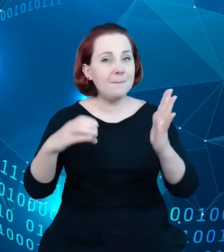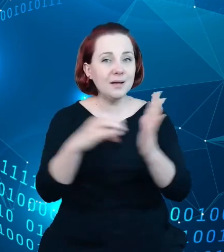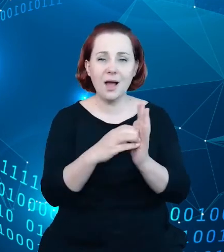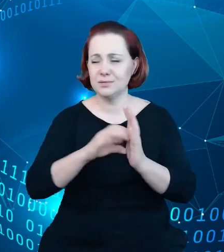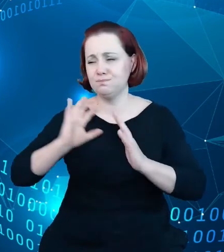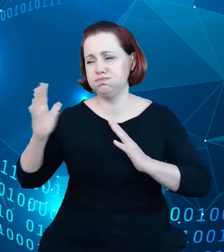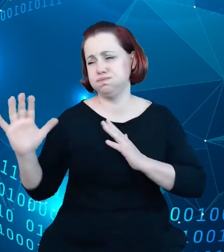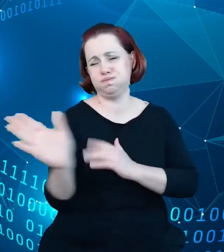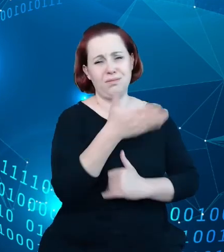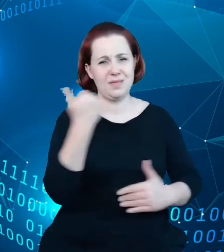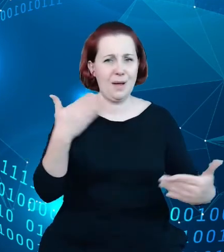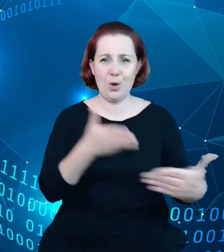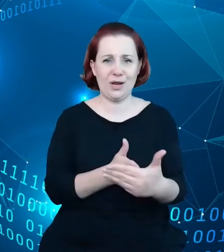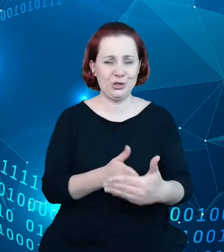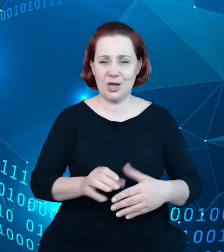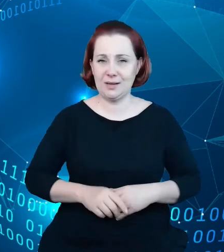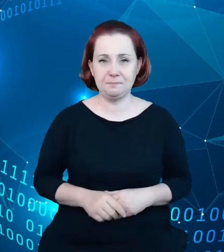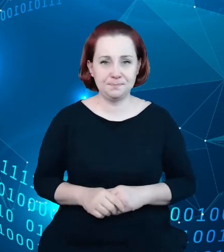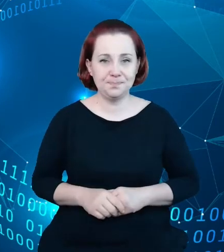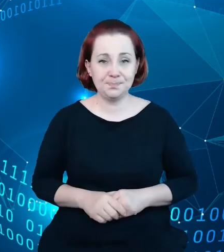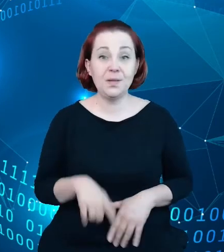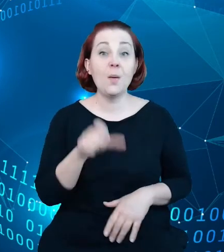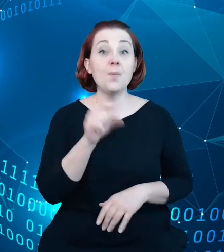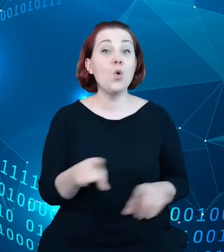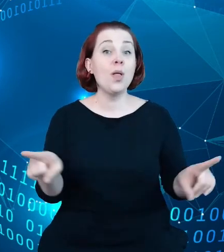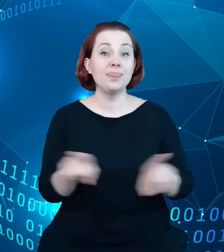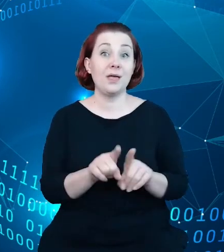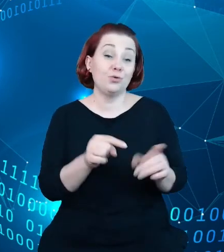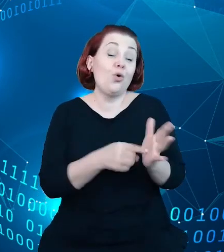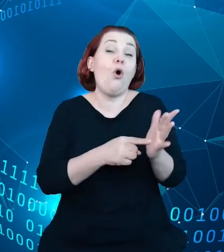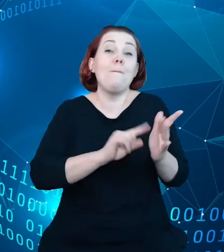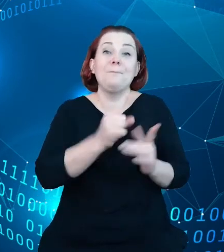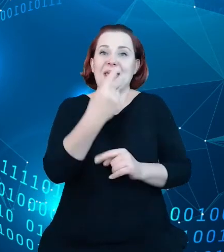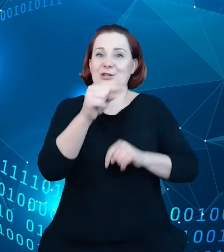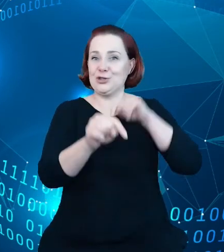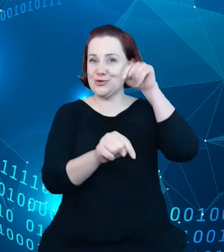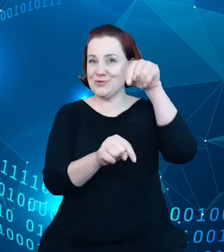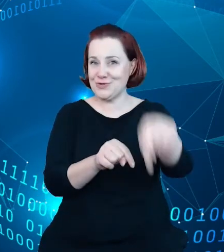Jest też to oczywiście pierwszy krok do tego, żeby sam rejestr jako